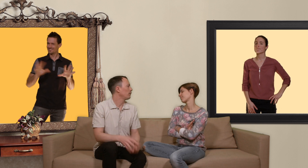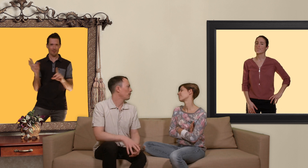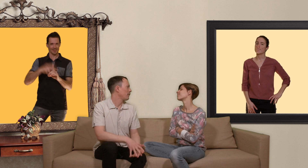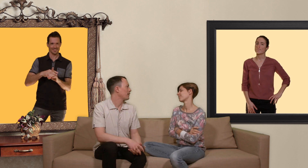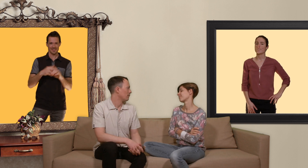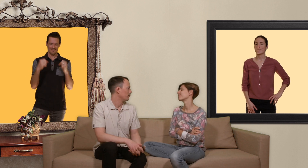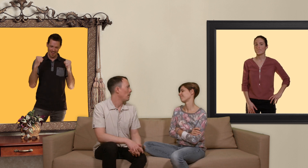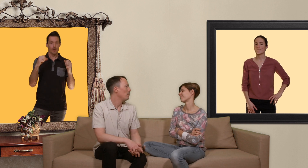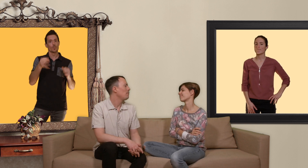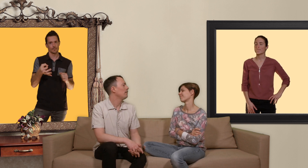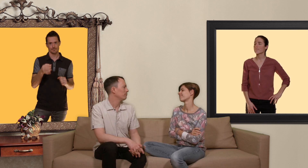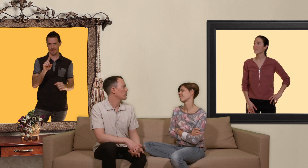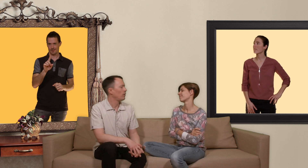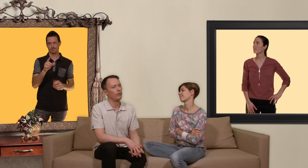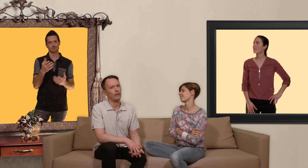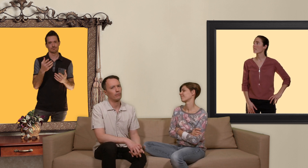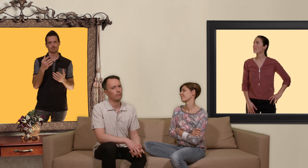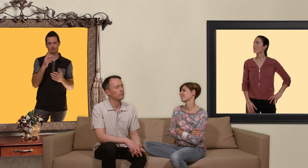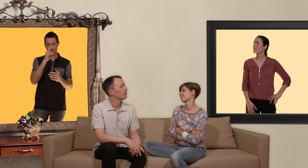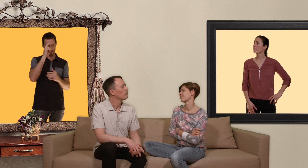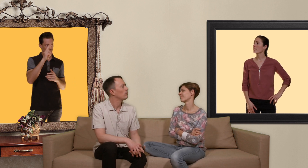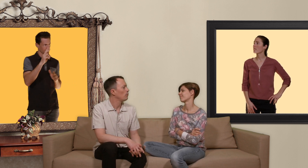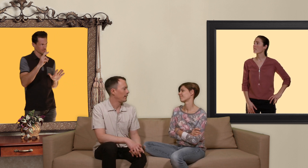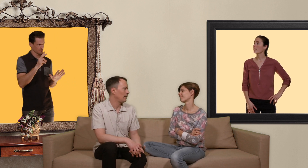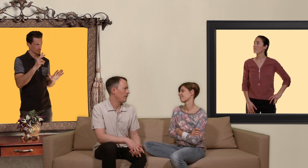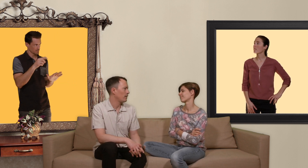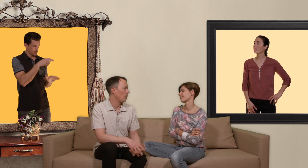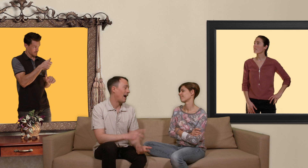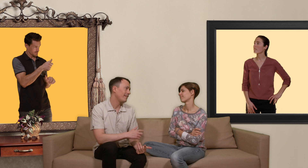tendance à faire sans mais soyons honnête tu pratiquent la fellation avec